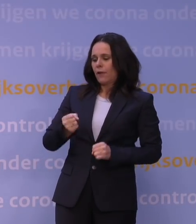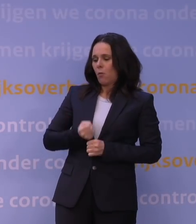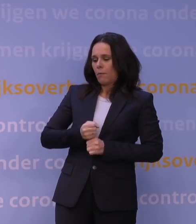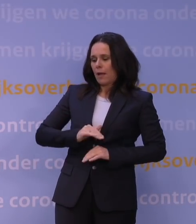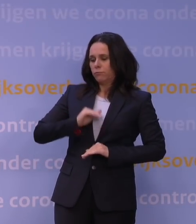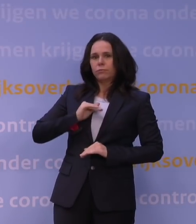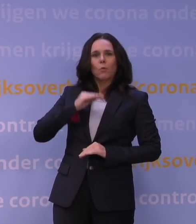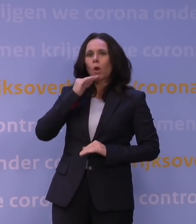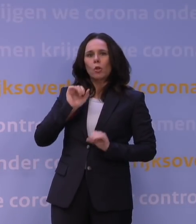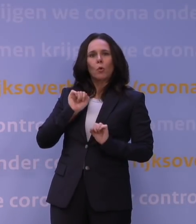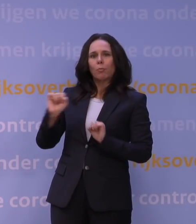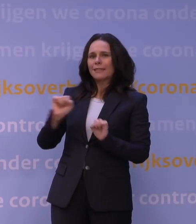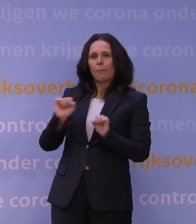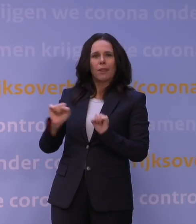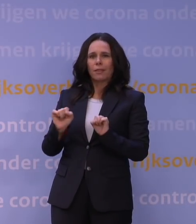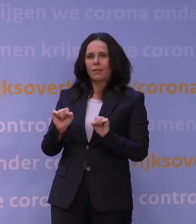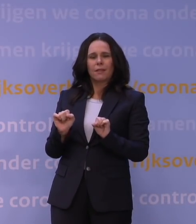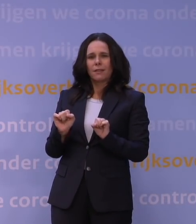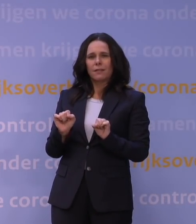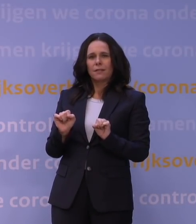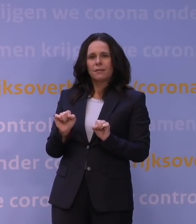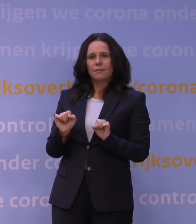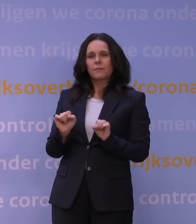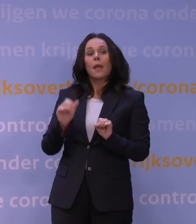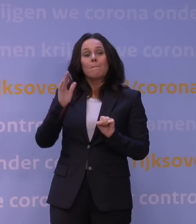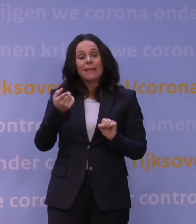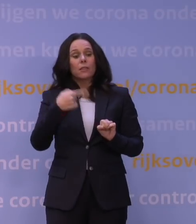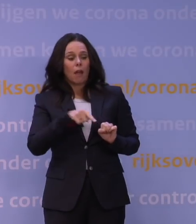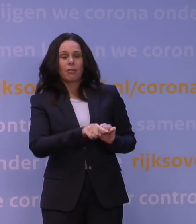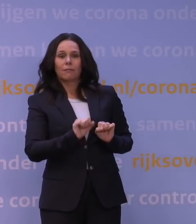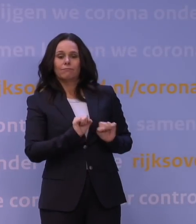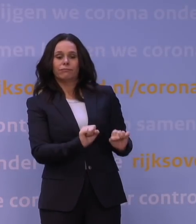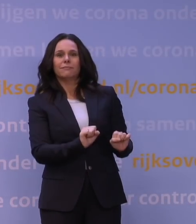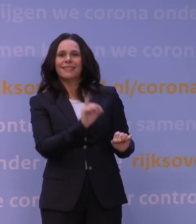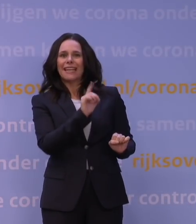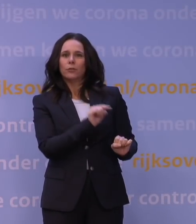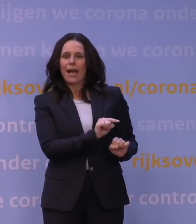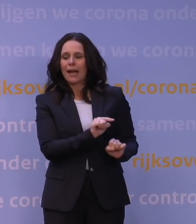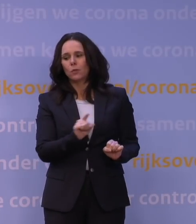of in ieder geval veel minder dan tegen de huidige deltavariant, dat is natuurlijk een flinke tegenvaller.